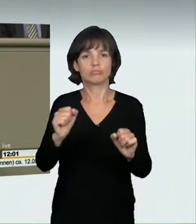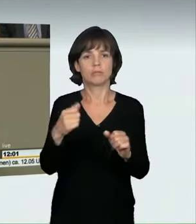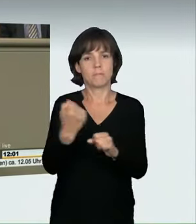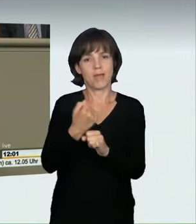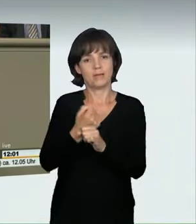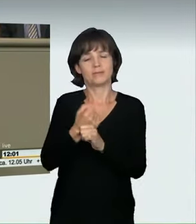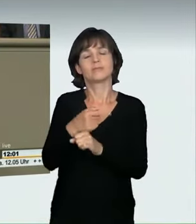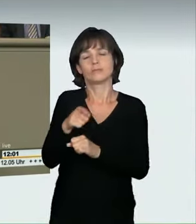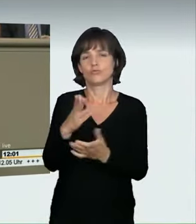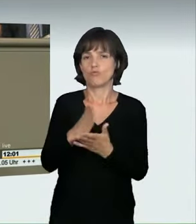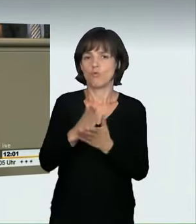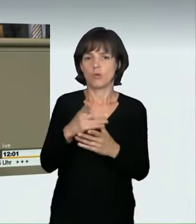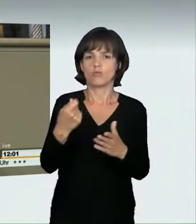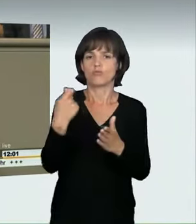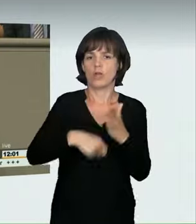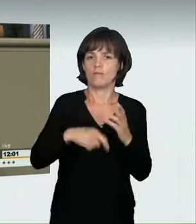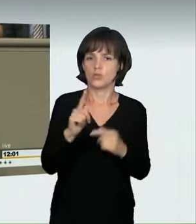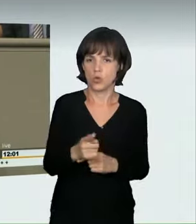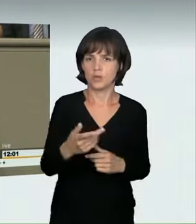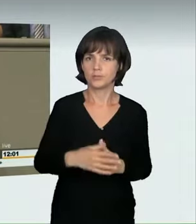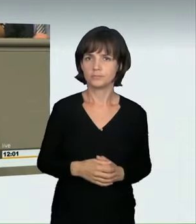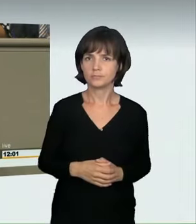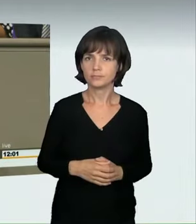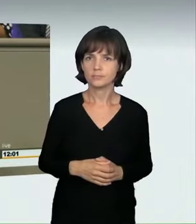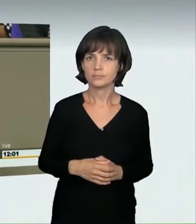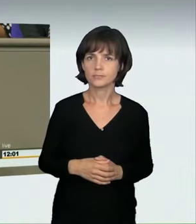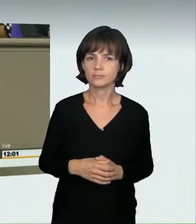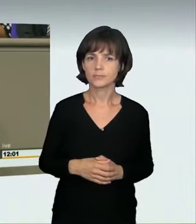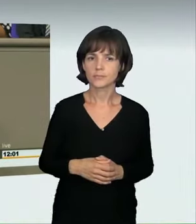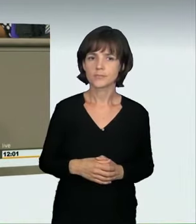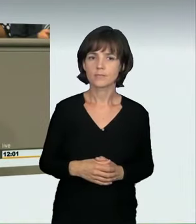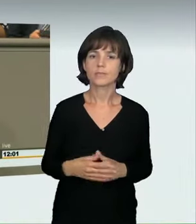als Verstoß gegen das Verbot der übermäßigen Straßenbenutzung angesehen